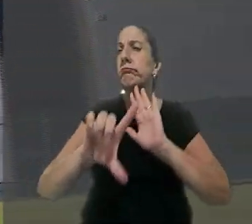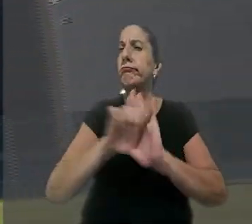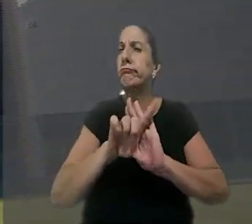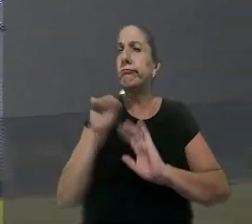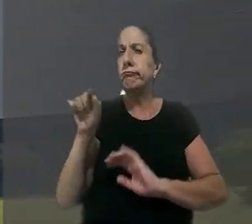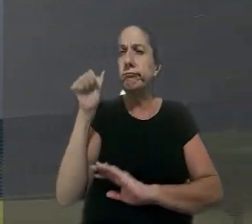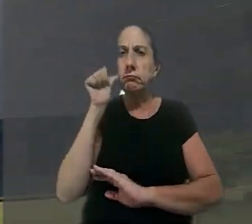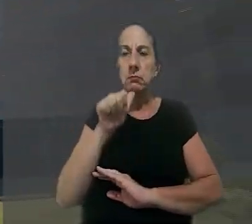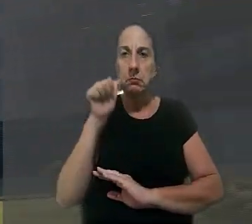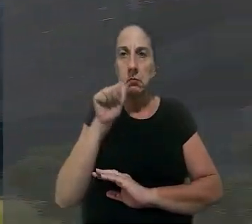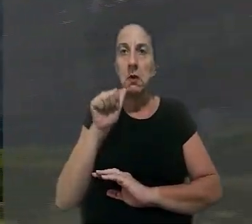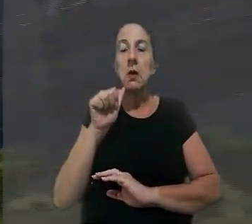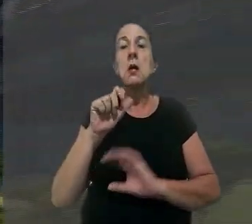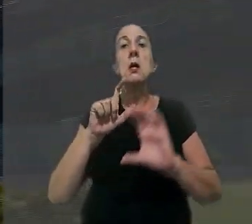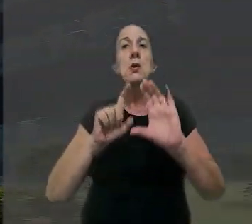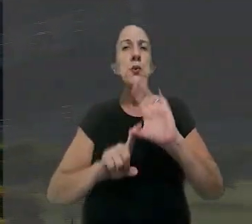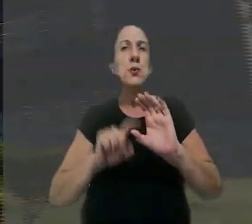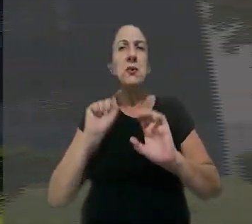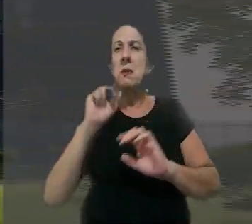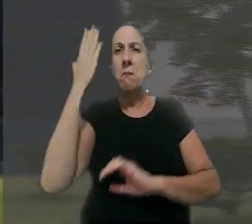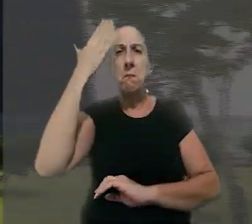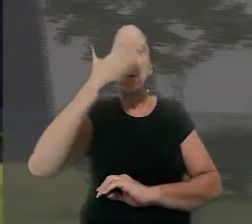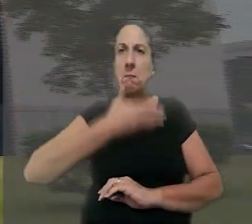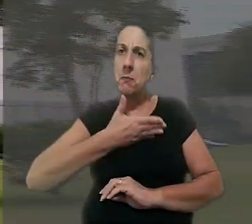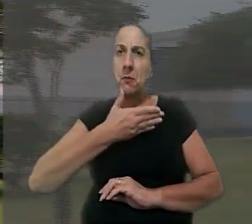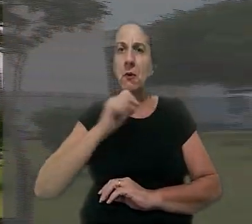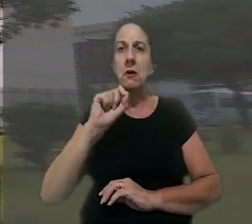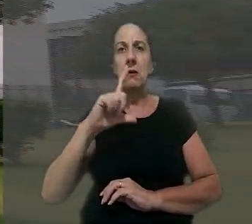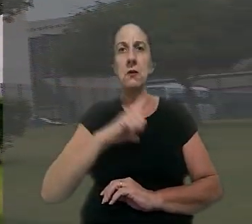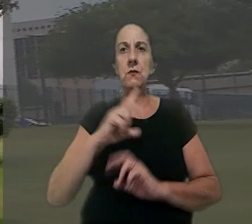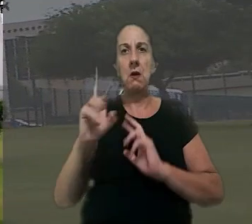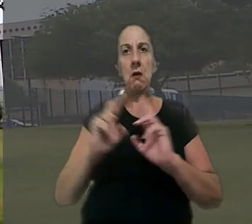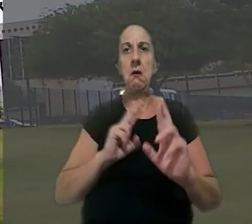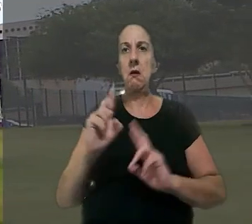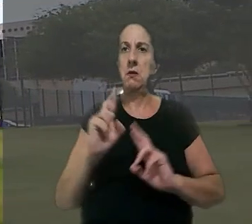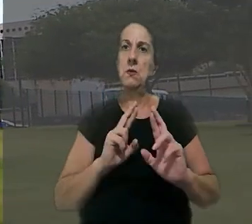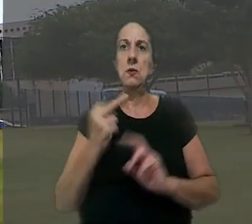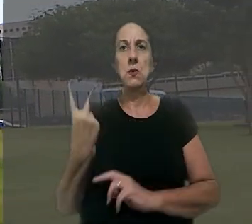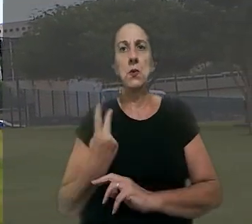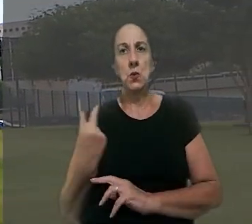legitimidade da mulher e sustentou que não foi provada a existência do relacionamento entre